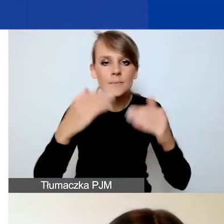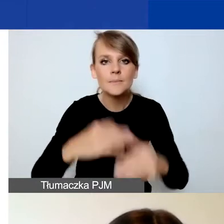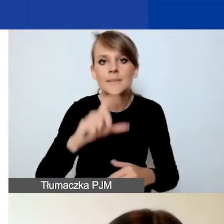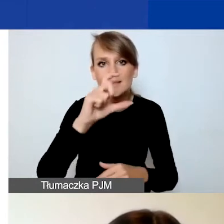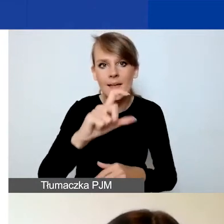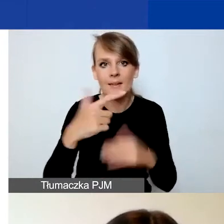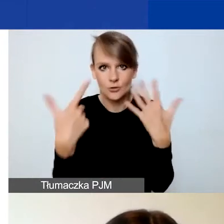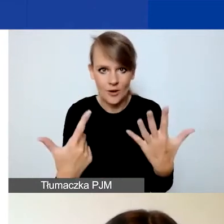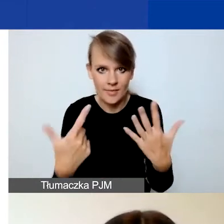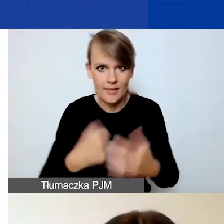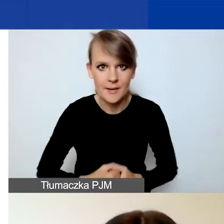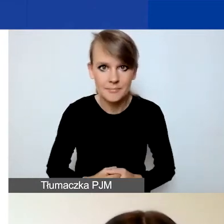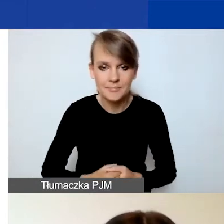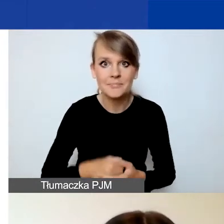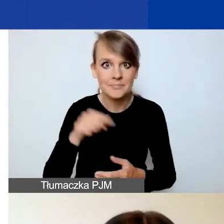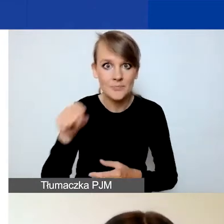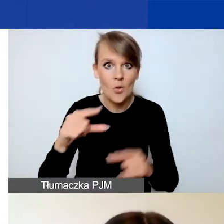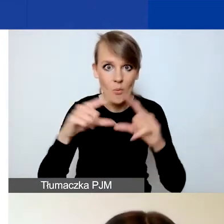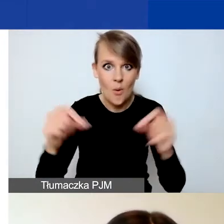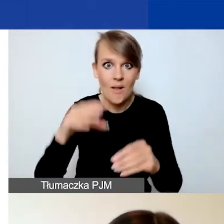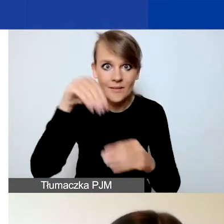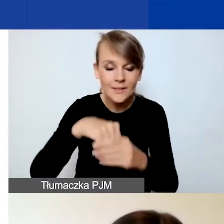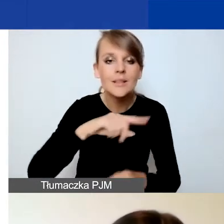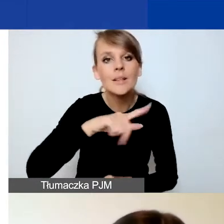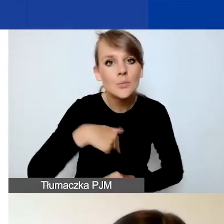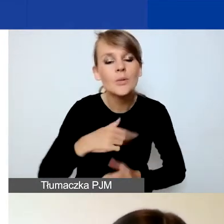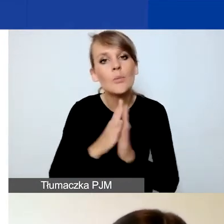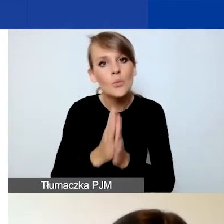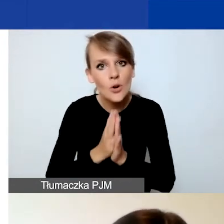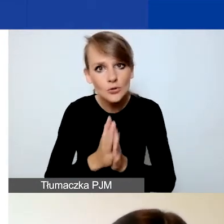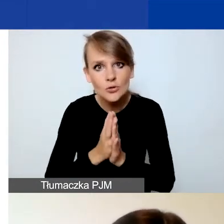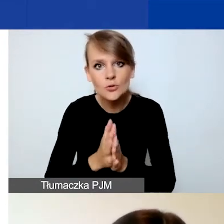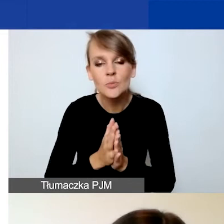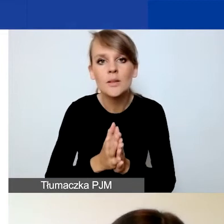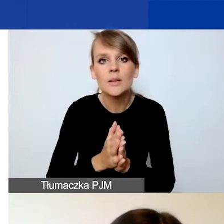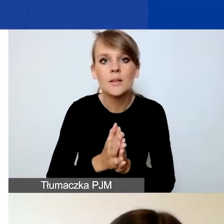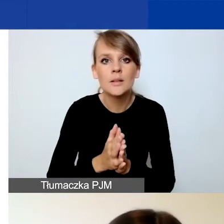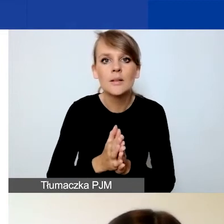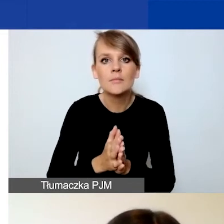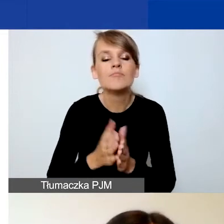ponieważ w tym polu prosimy państwa o wyjaśnienie,